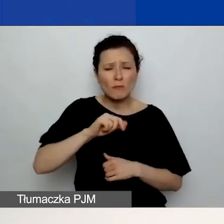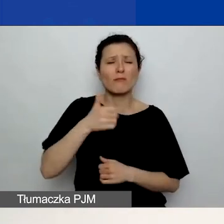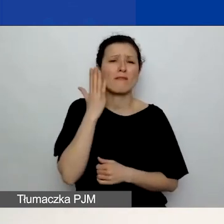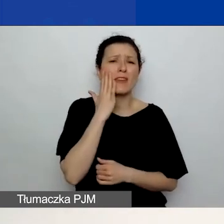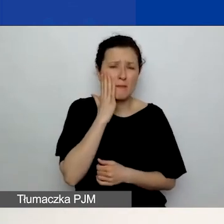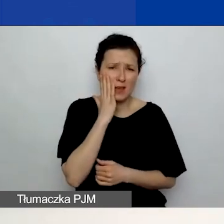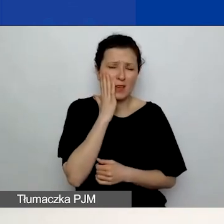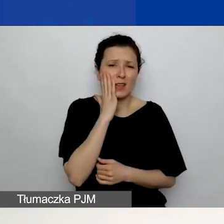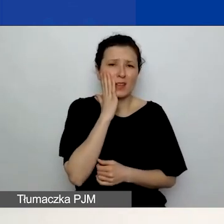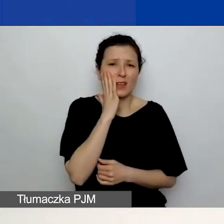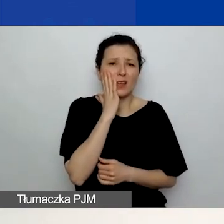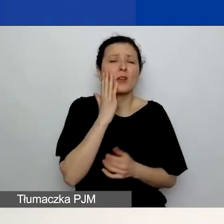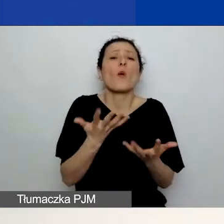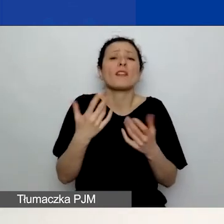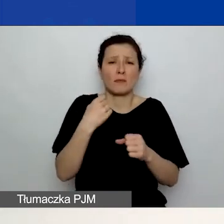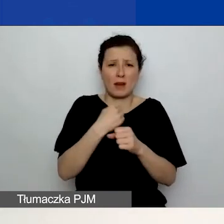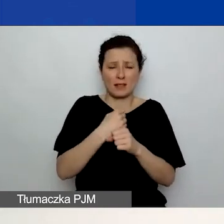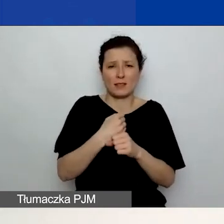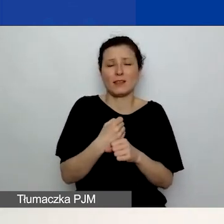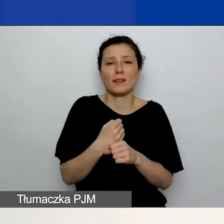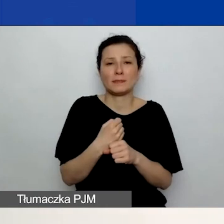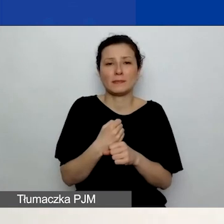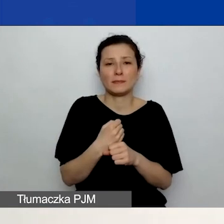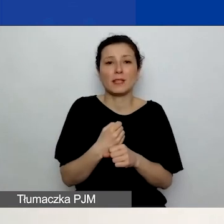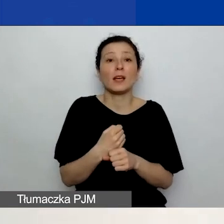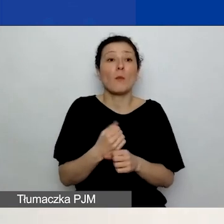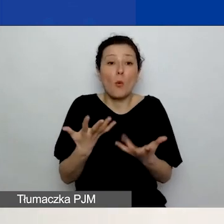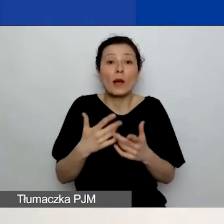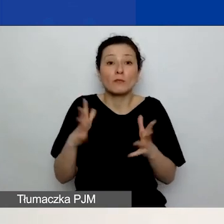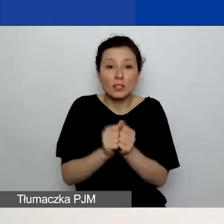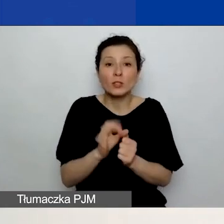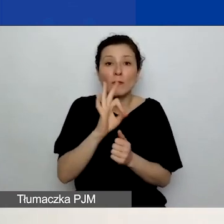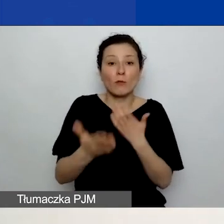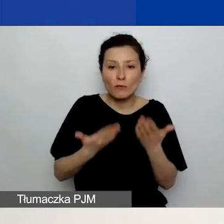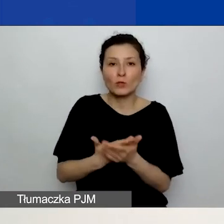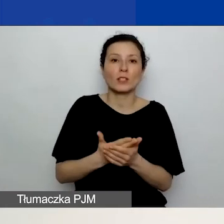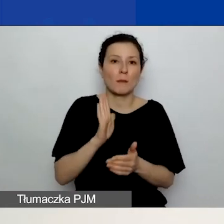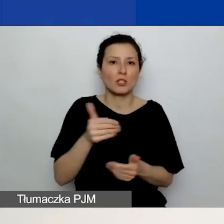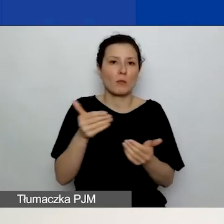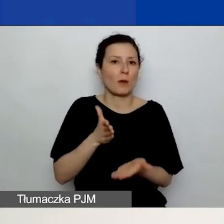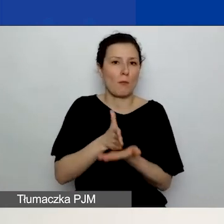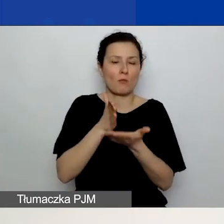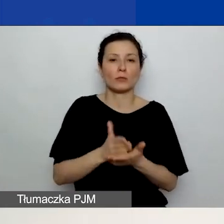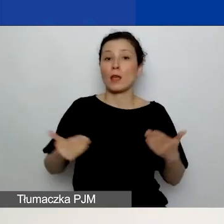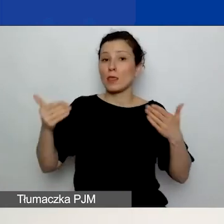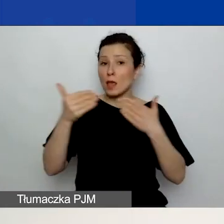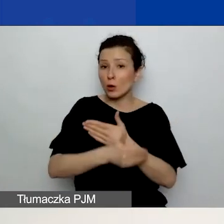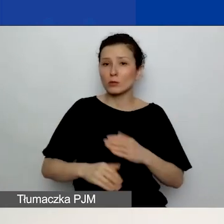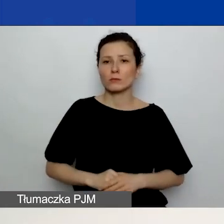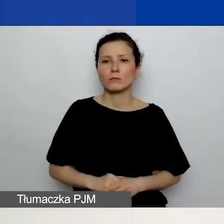będziemy w stanie szybko odnaleźć wasz wniosek i pomóc. I na koniec wskazówki.